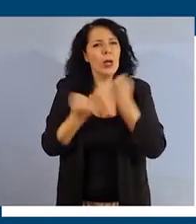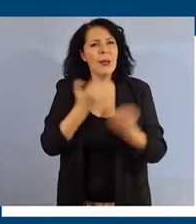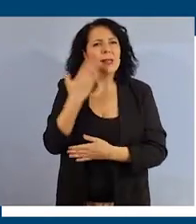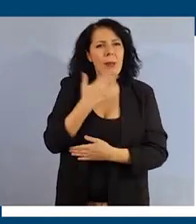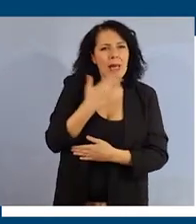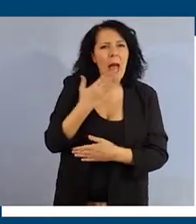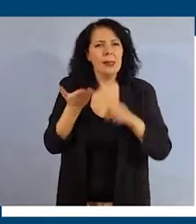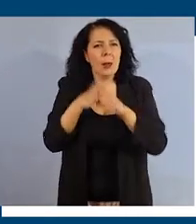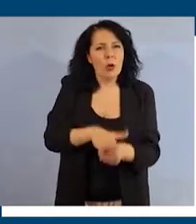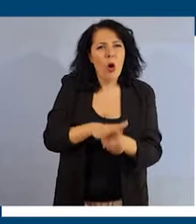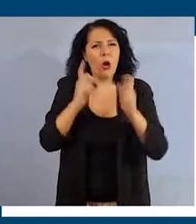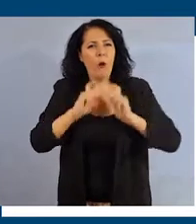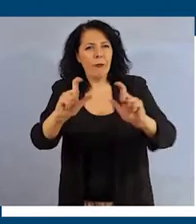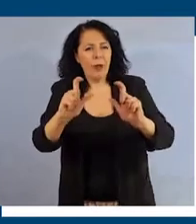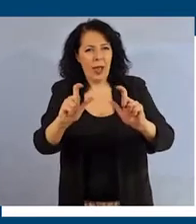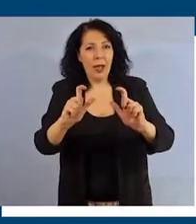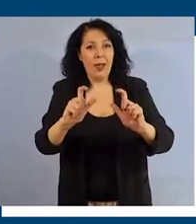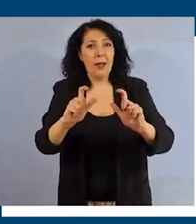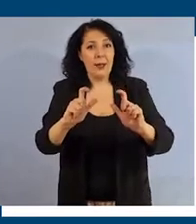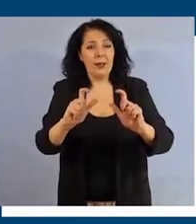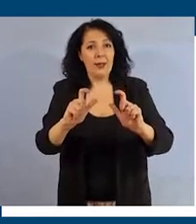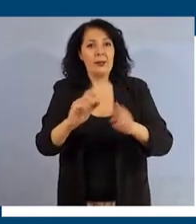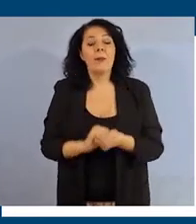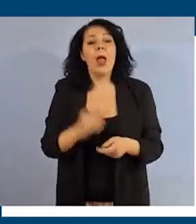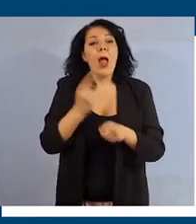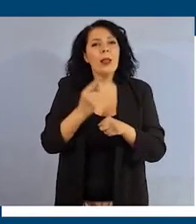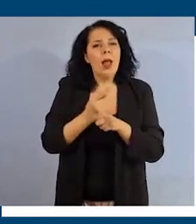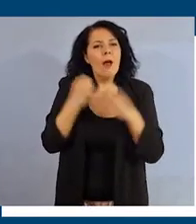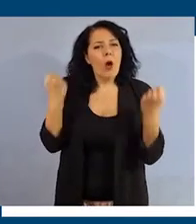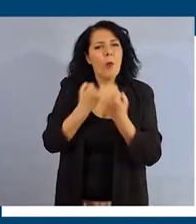della propria identità di genere, adoperarti per promuovere quotidianamente